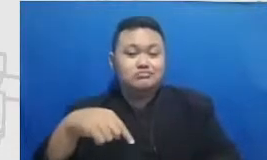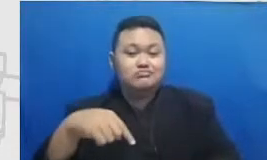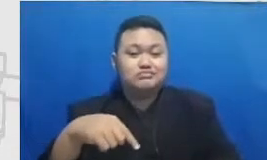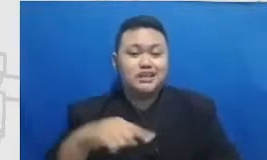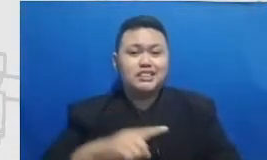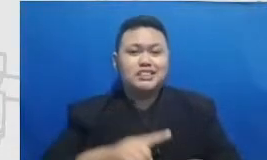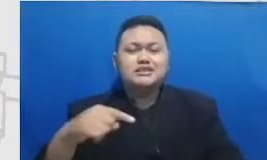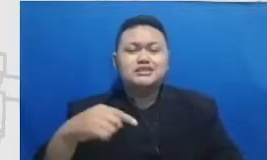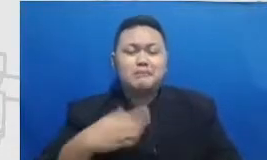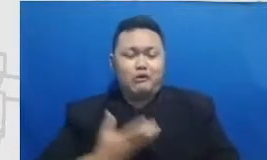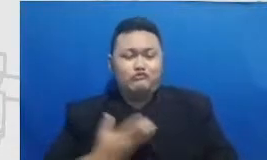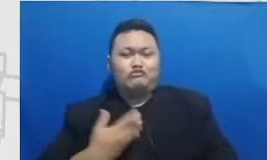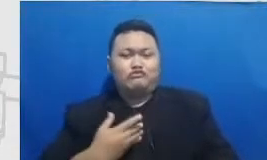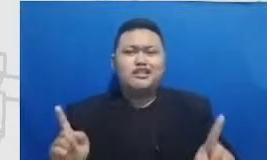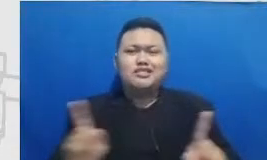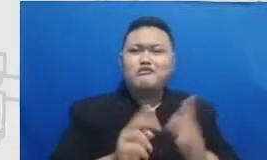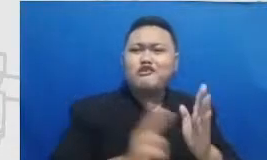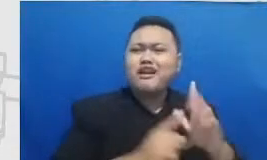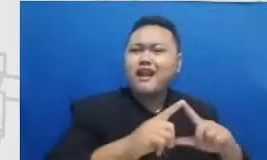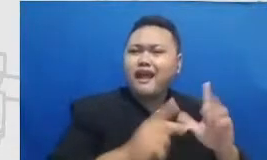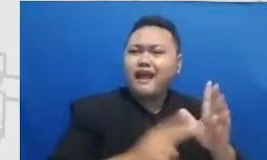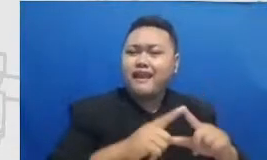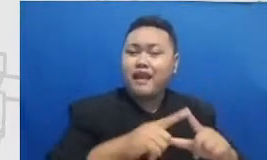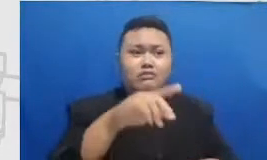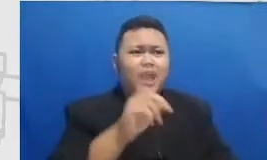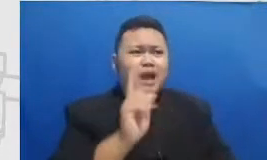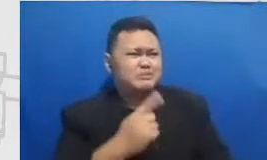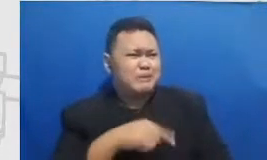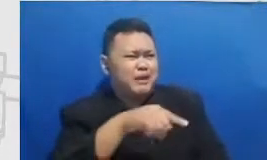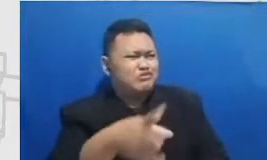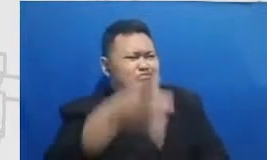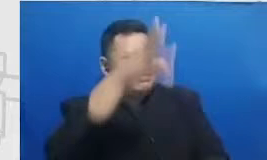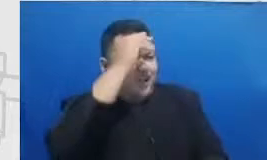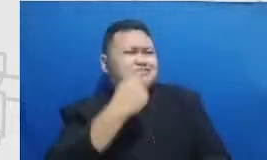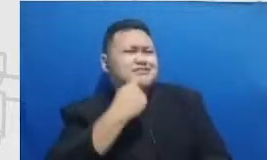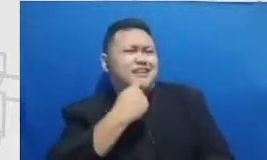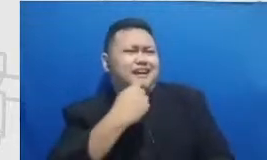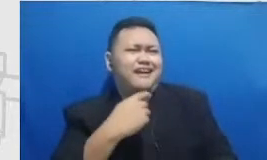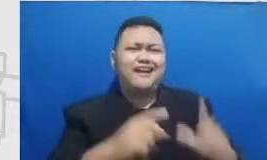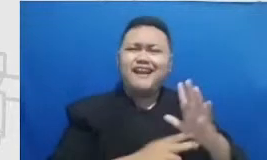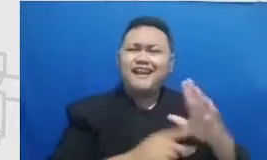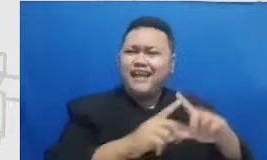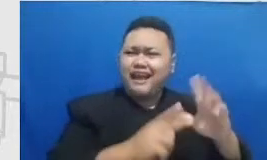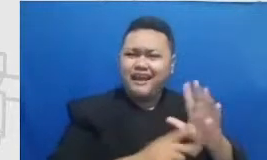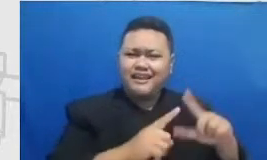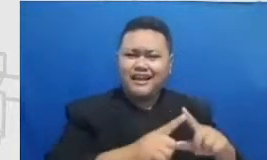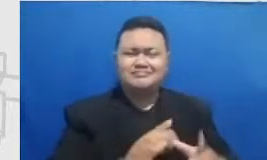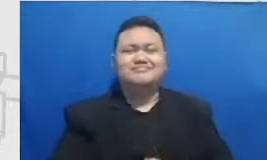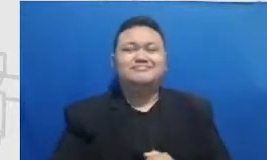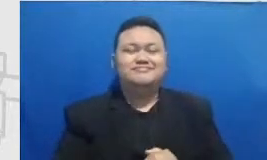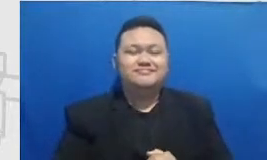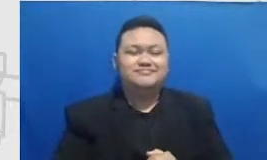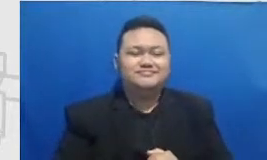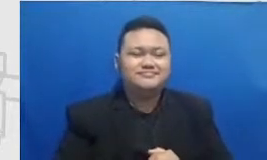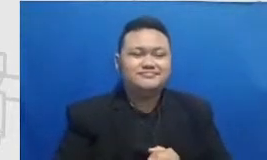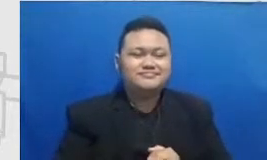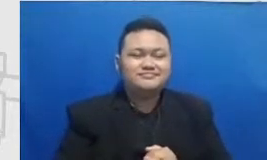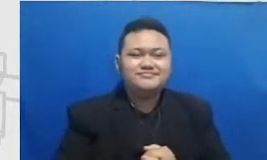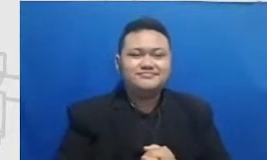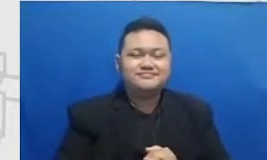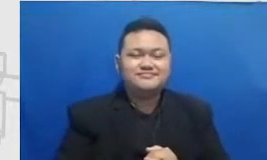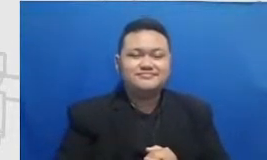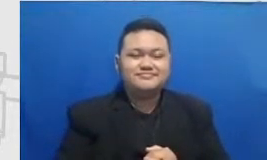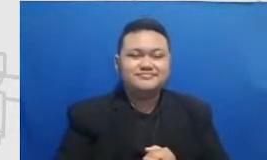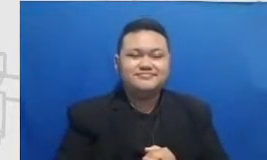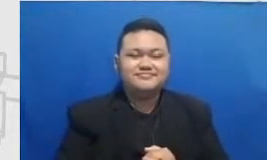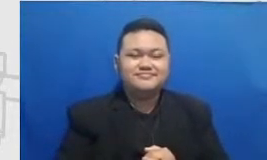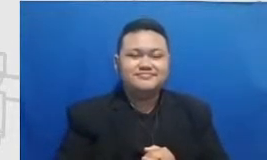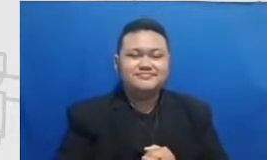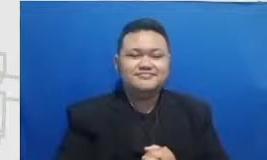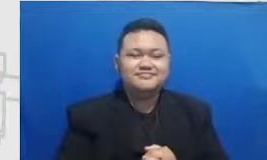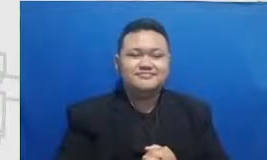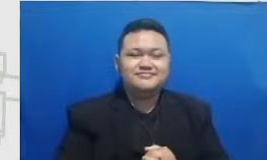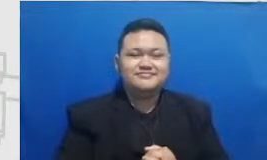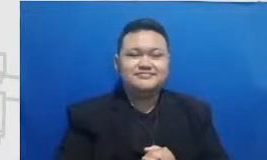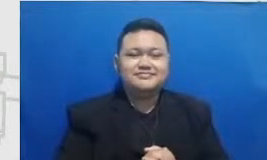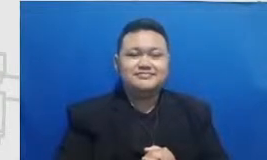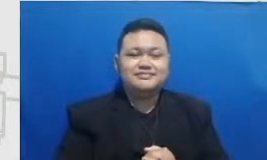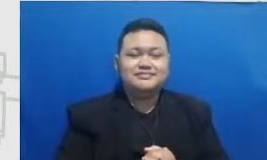wychwood Mata Najwa coilover jangan keep doing What you doing apa namanya semoga suatu saat